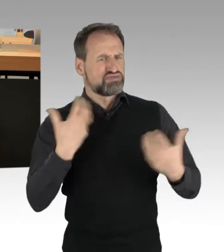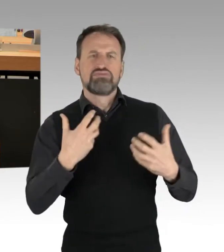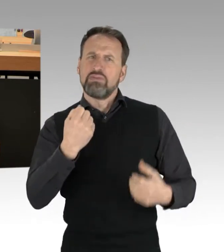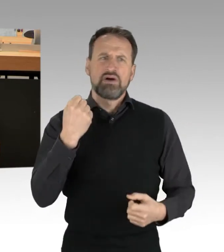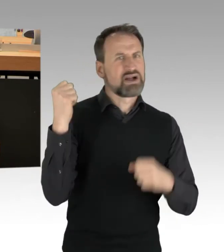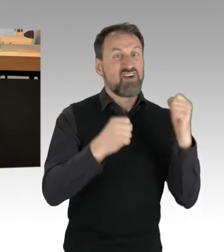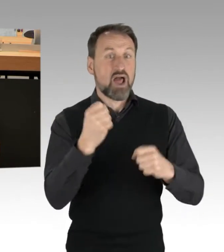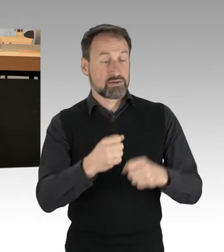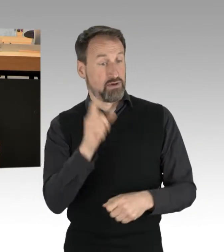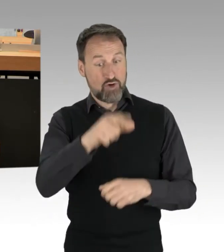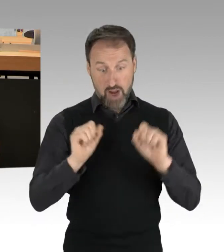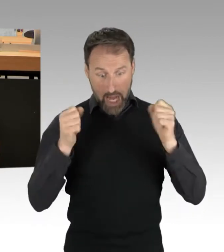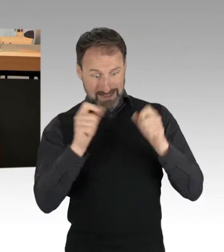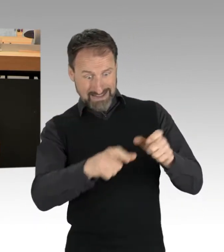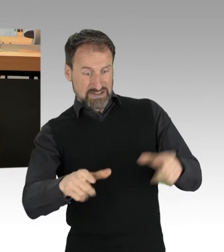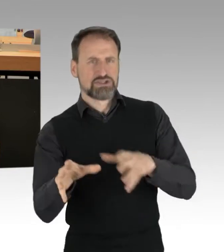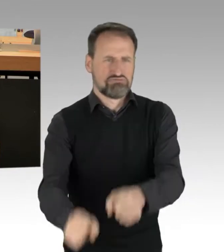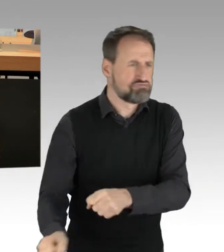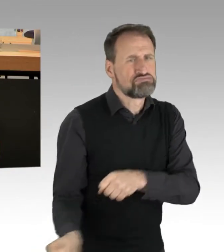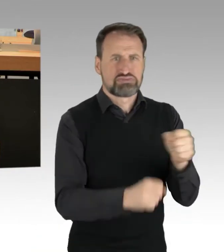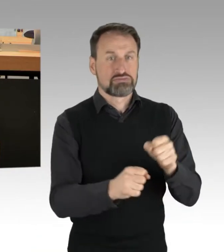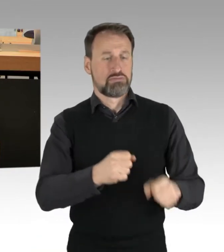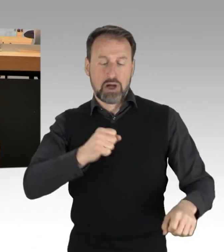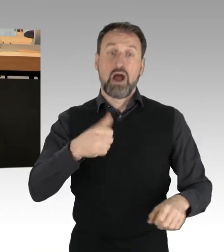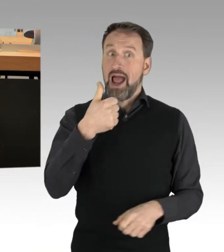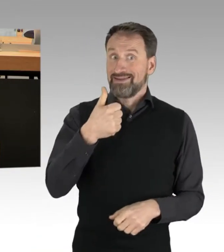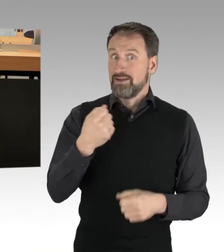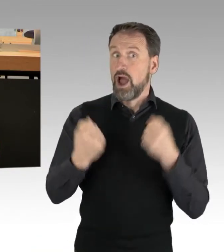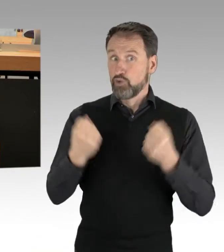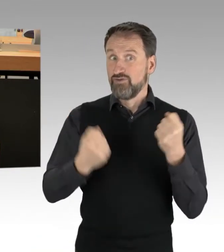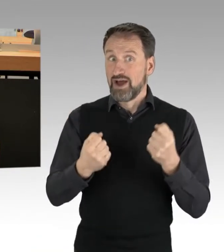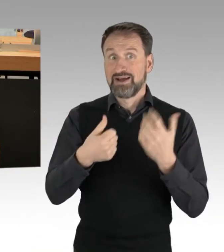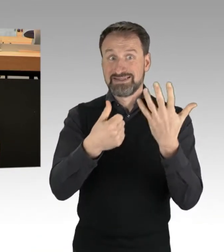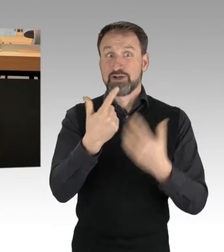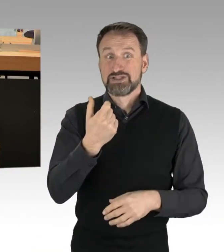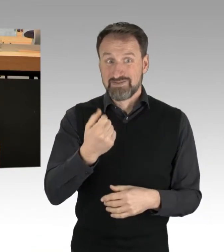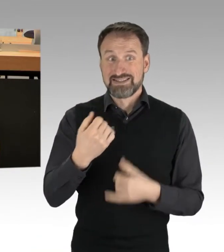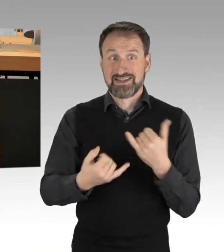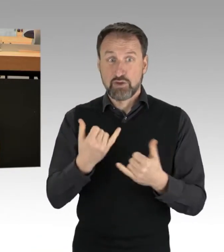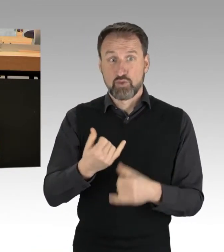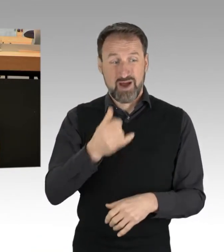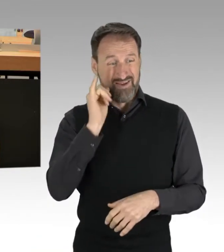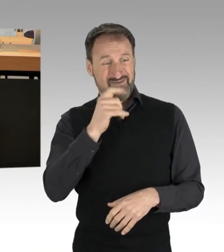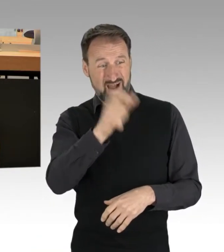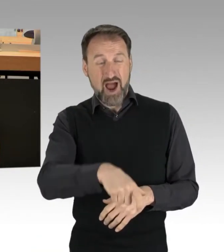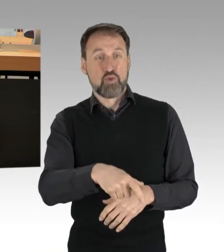ein Autofahrer schlug am 26.1. einer Frau mit der Faust ins Gesicht und beschimpfte sie.